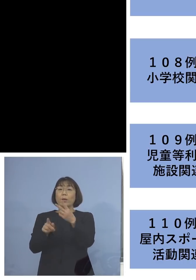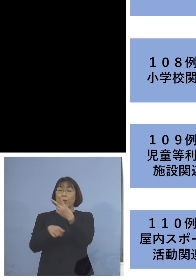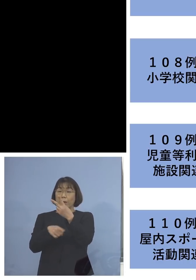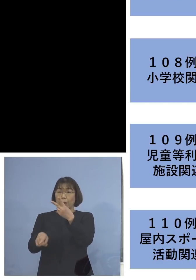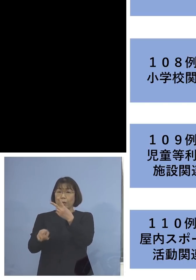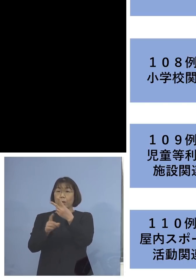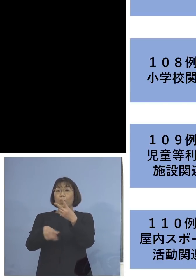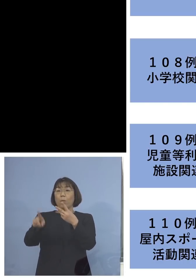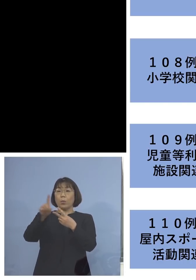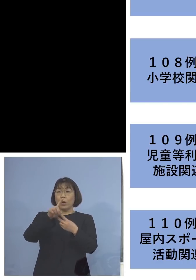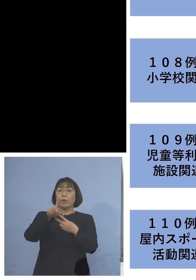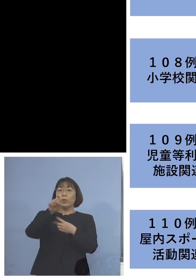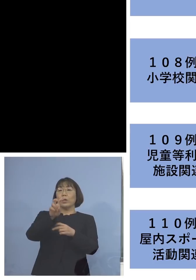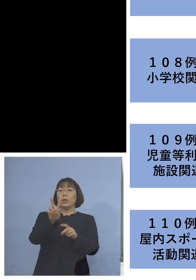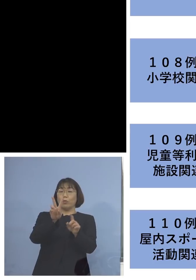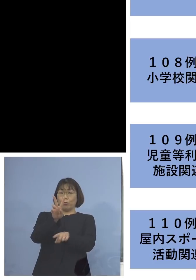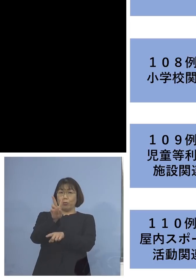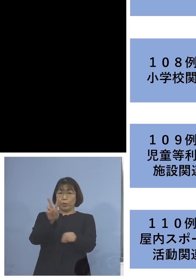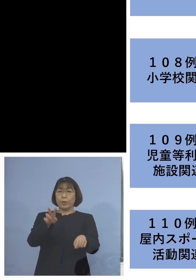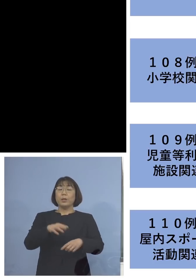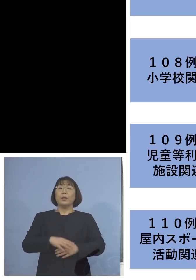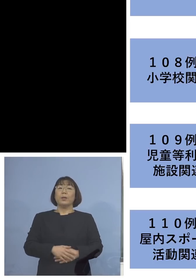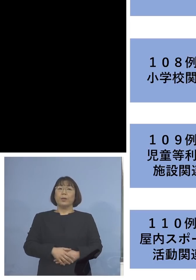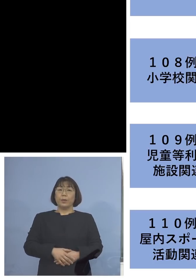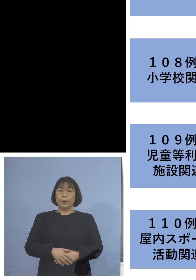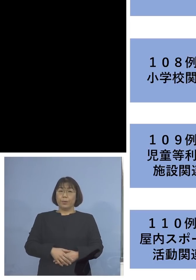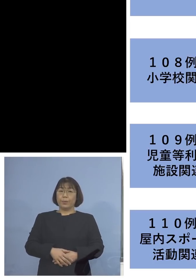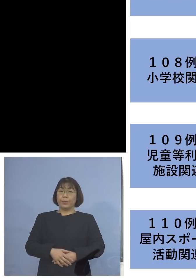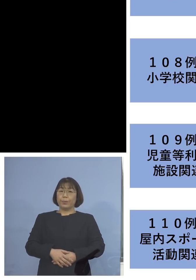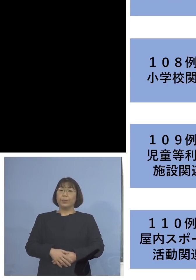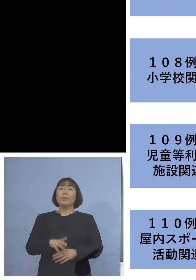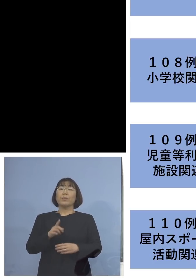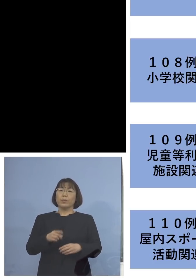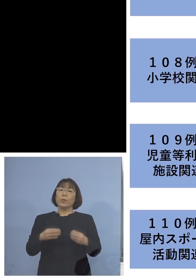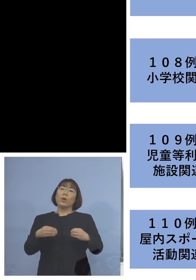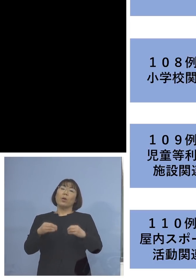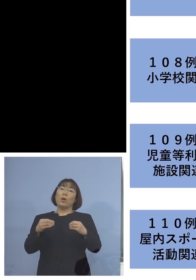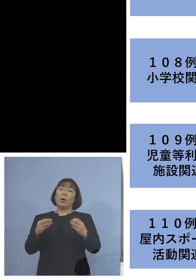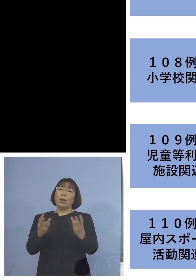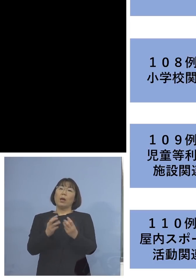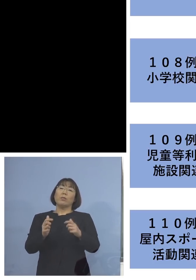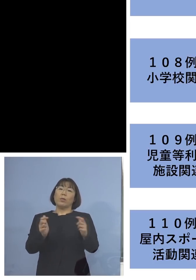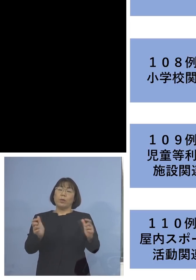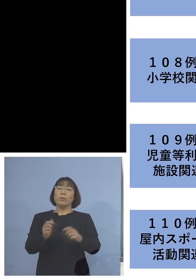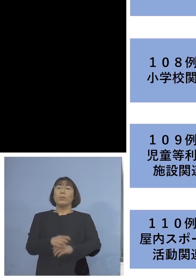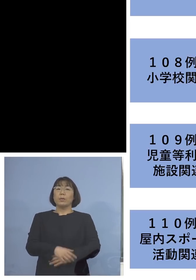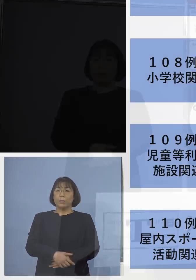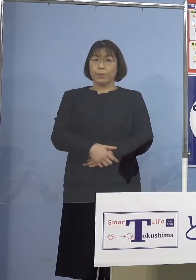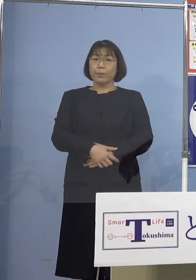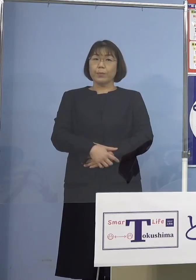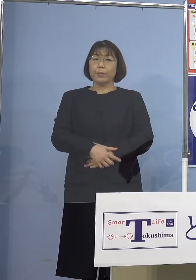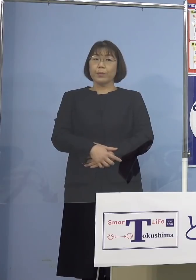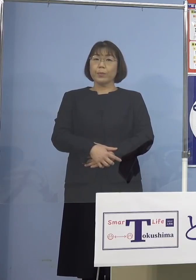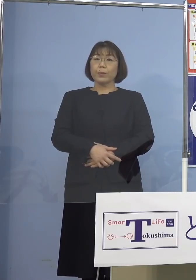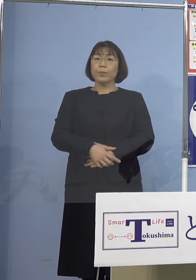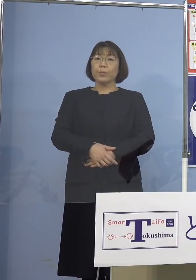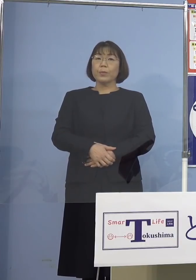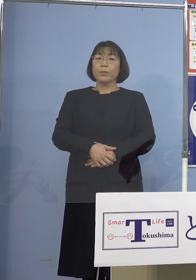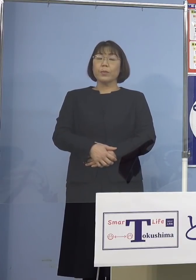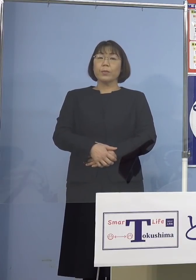（合計）12名の関連クラスターへと 大きくなっているところであります